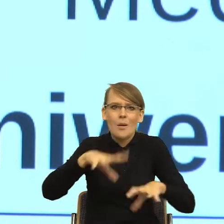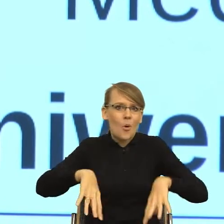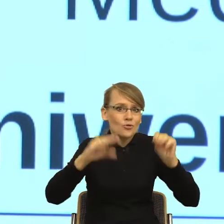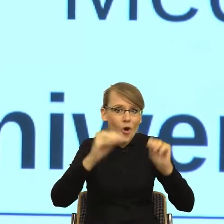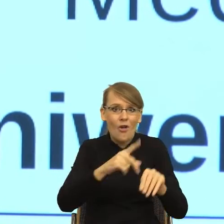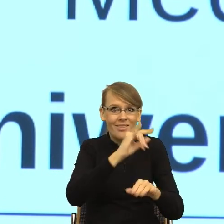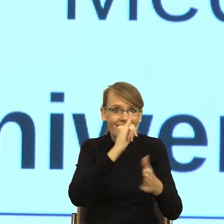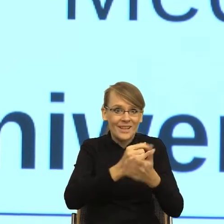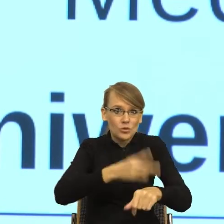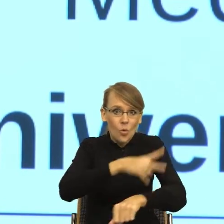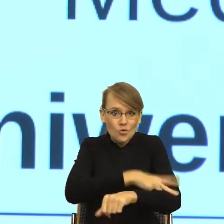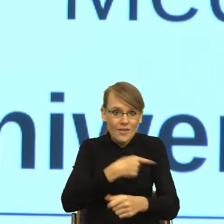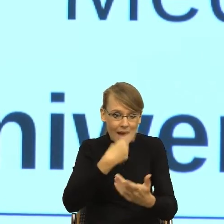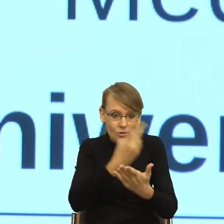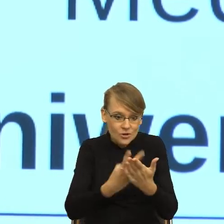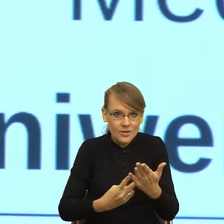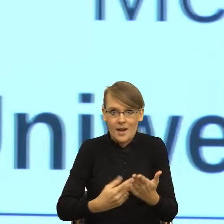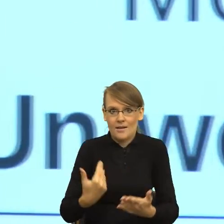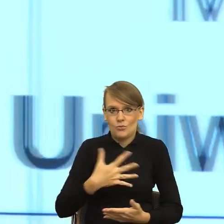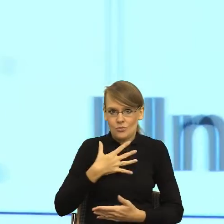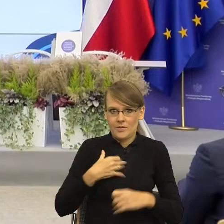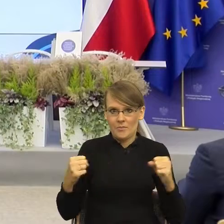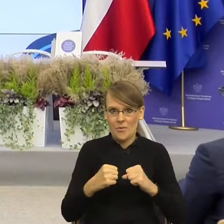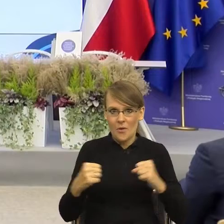To może zacznijmy od tego...